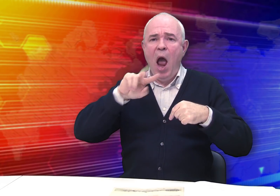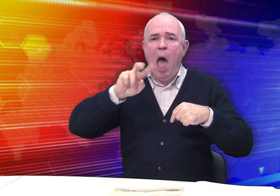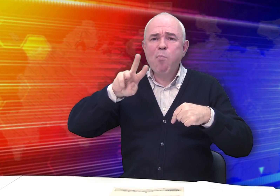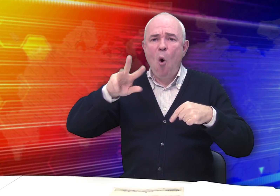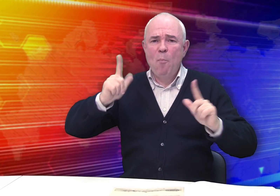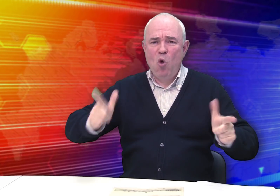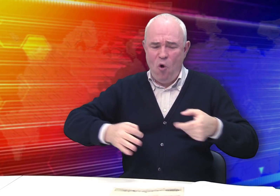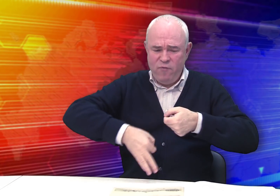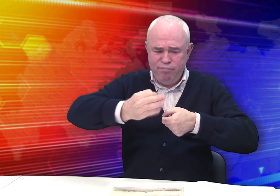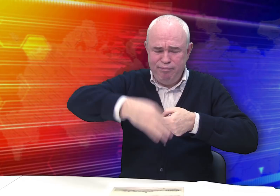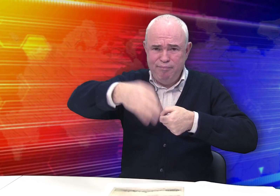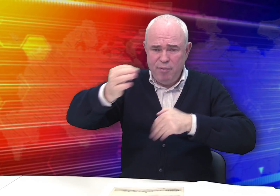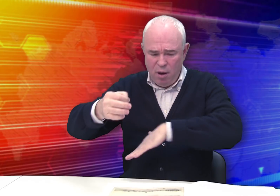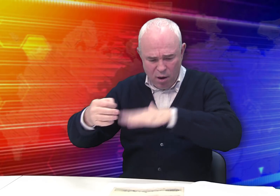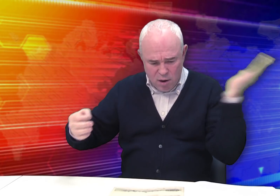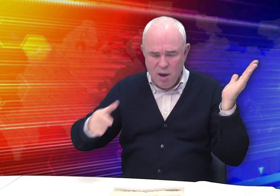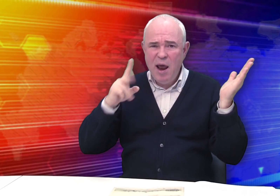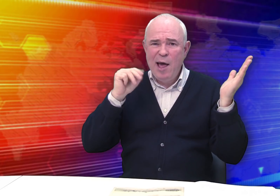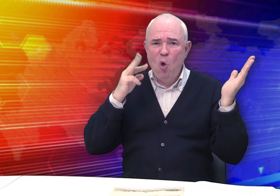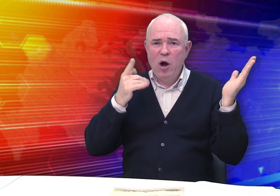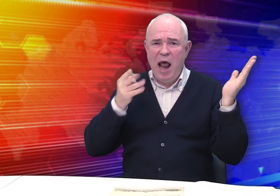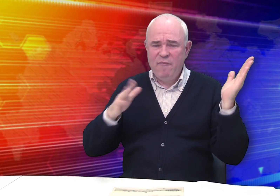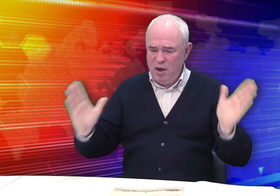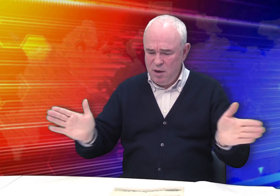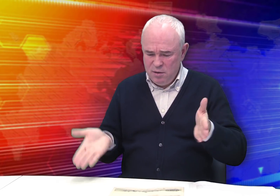и альбомы литографических листов